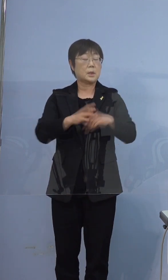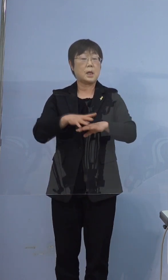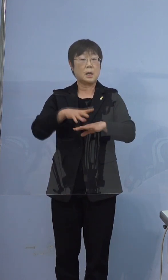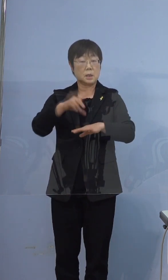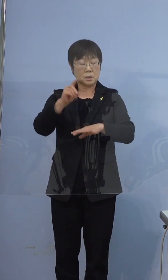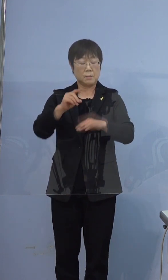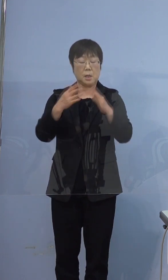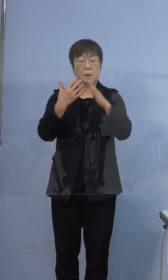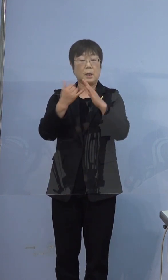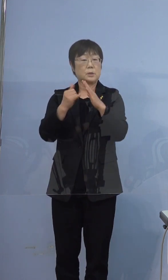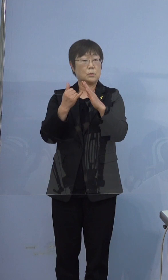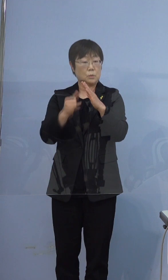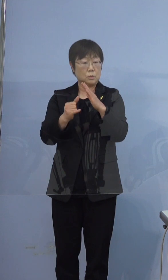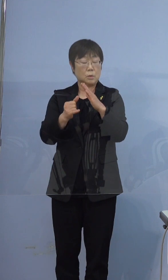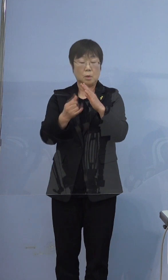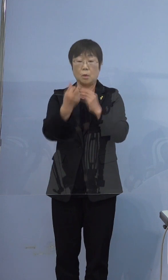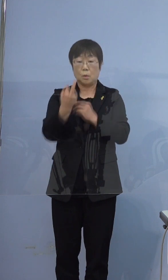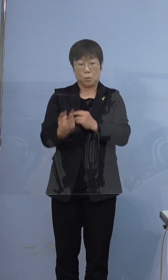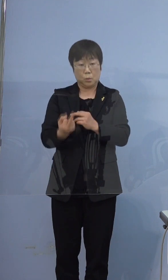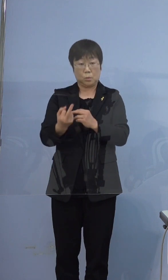ご家族、弟さんだと思うんですけど